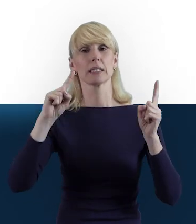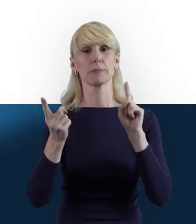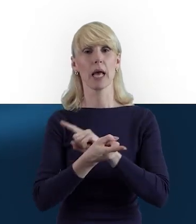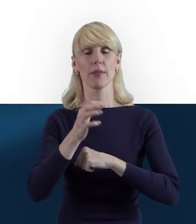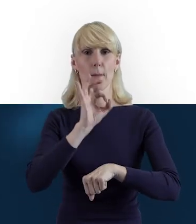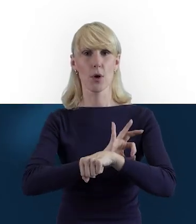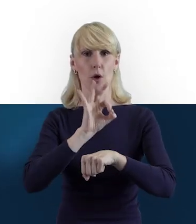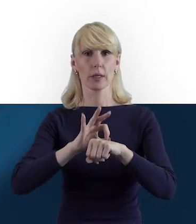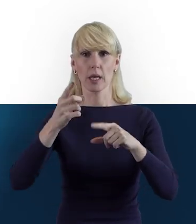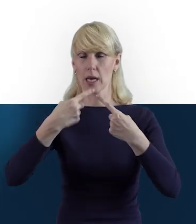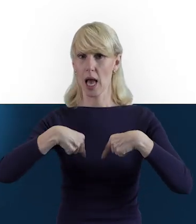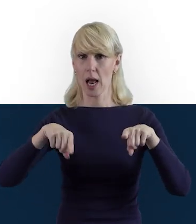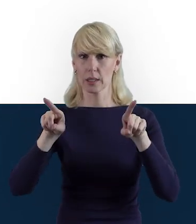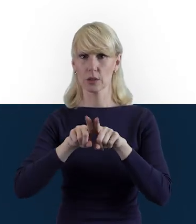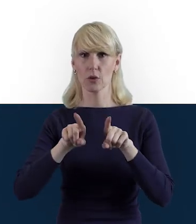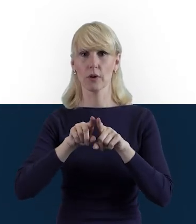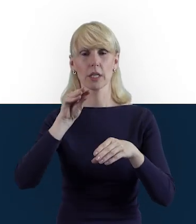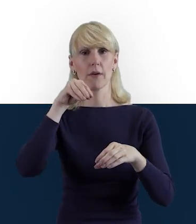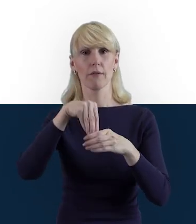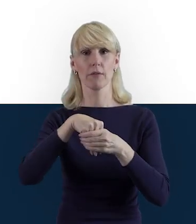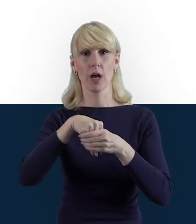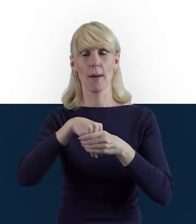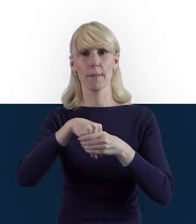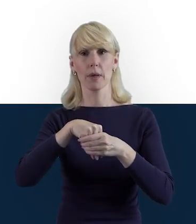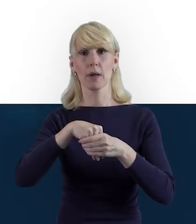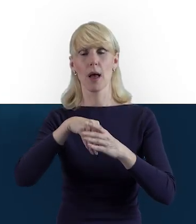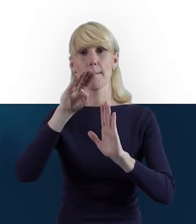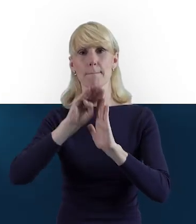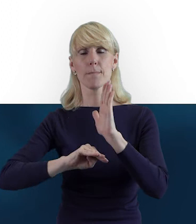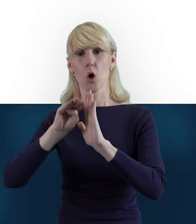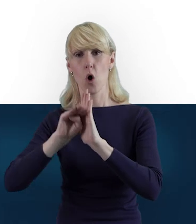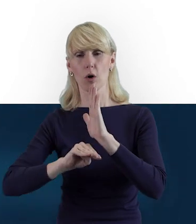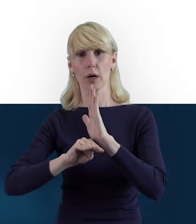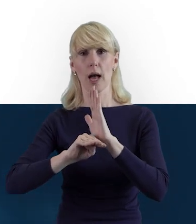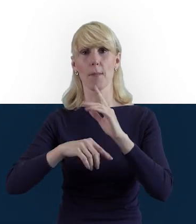realizowanych właśnie w ramach Programu Operacyjnego Wiedza Edukacja Rozwój.